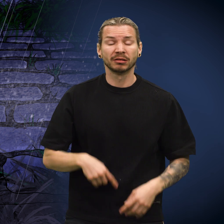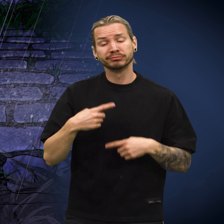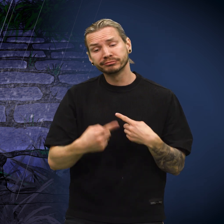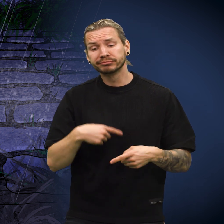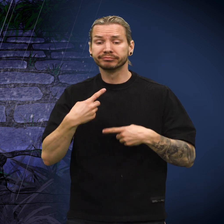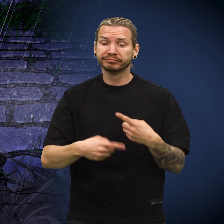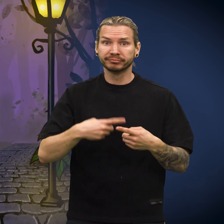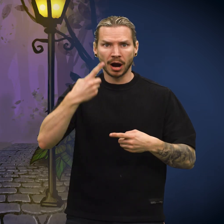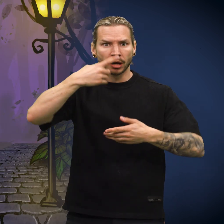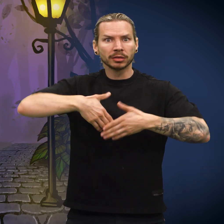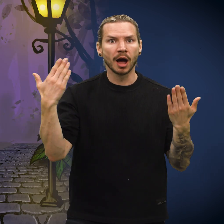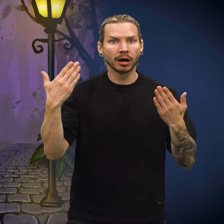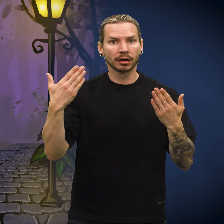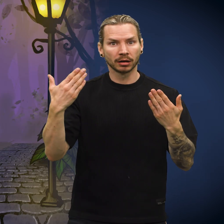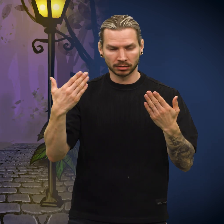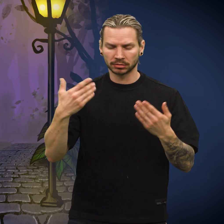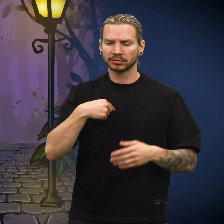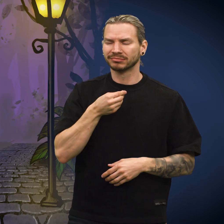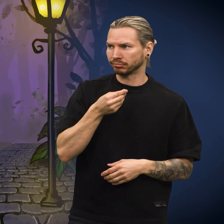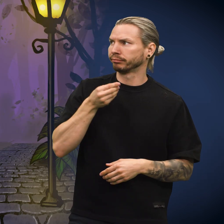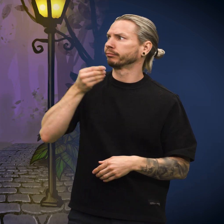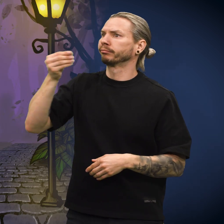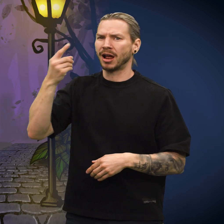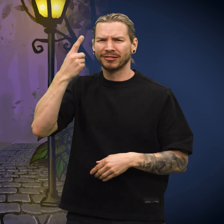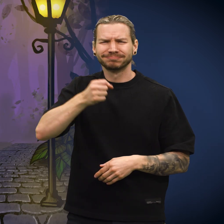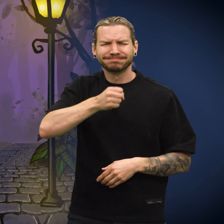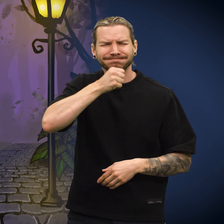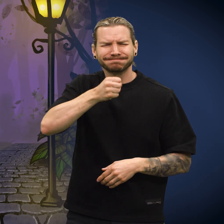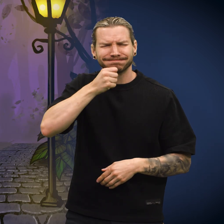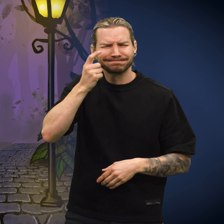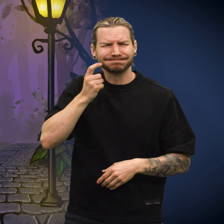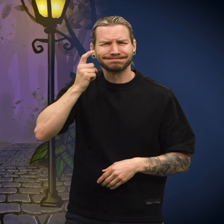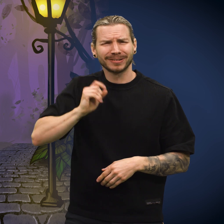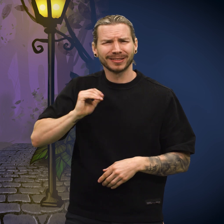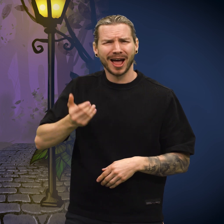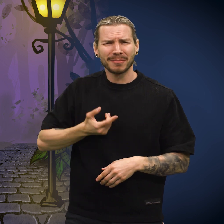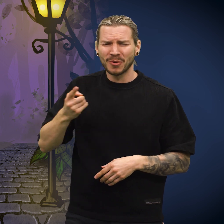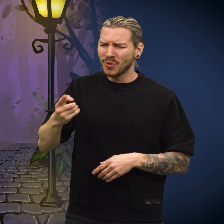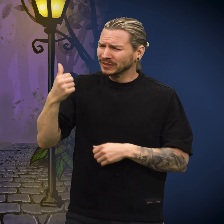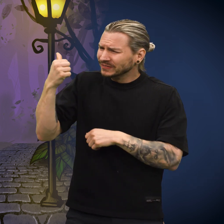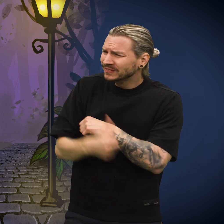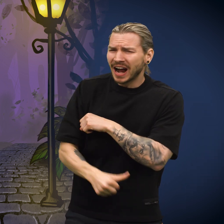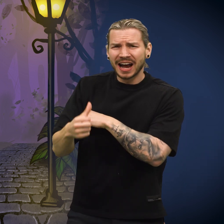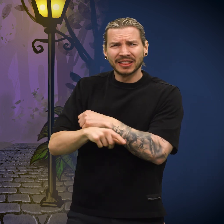Tiden gikk og en dag ble skillingen gitt til en gammel, svært fattig kone.